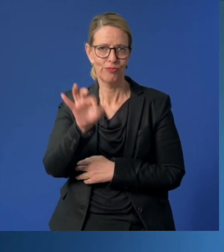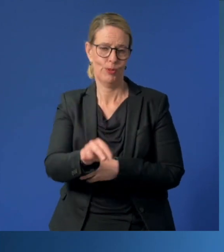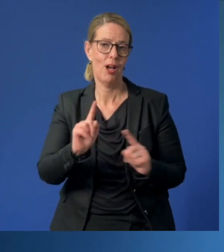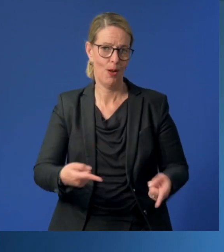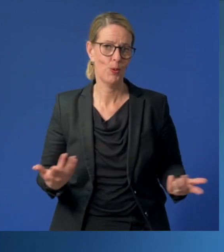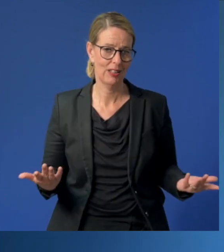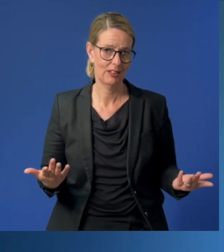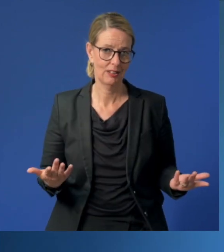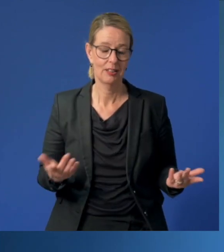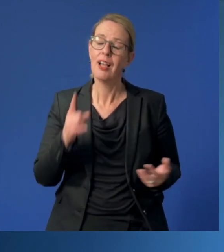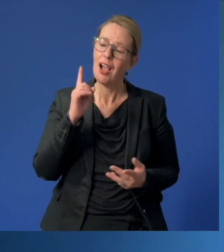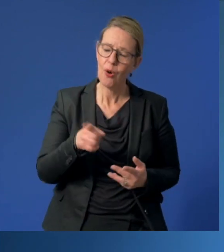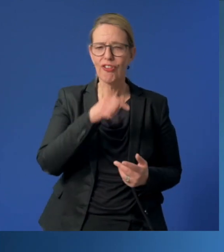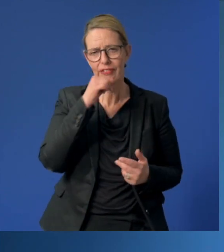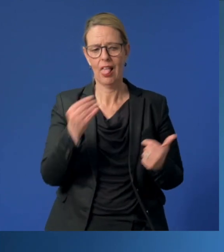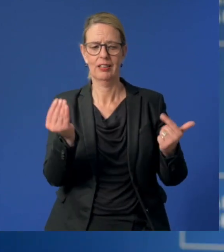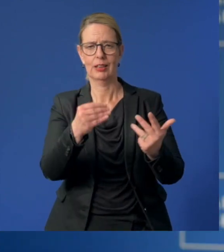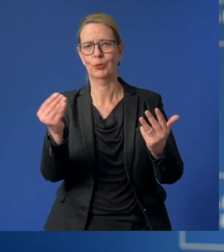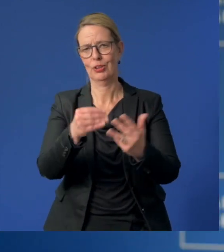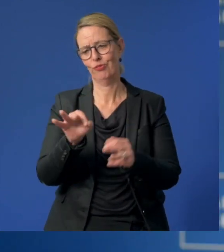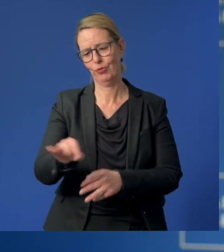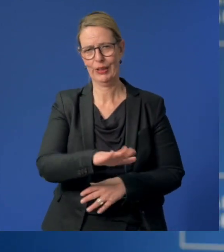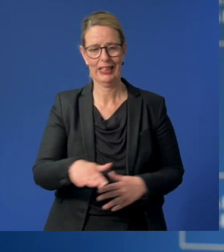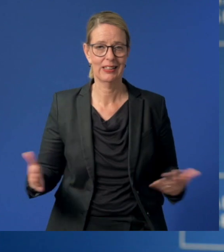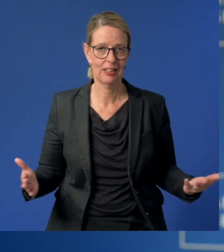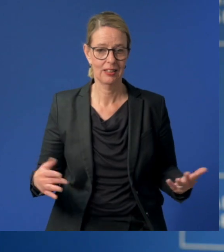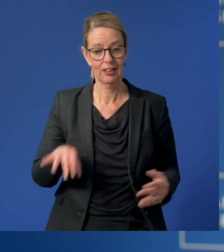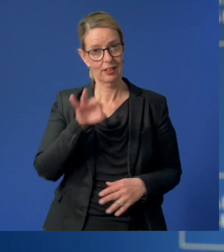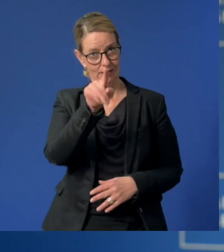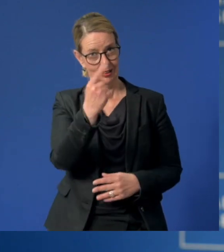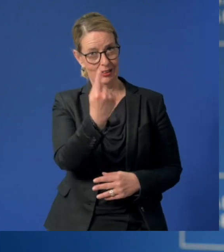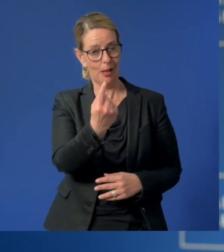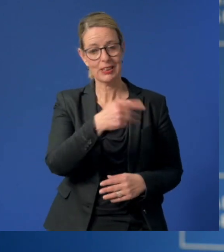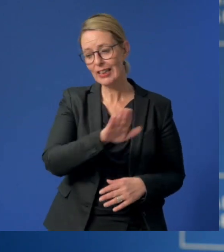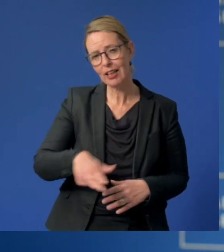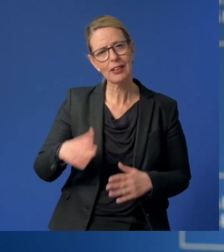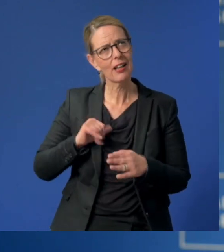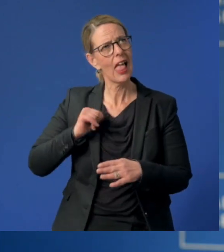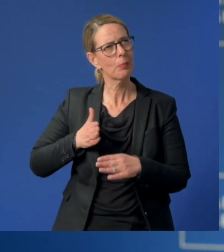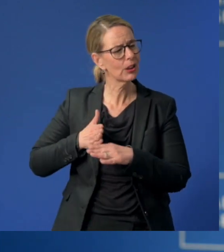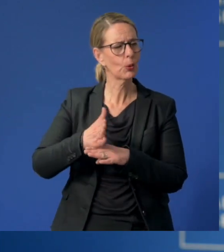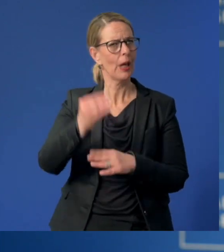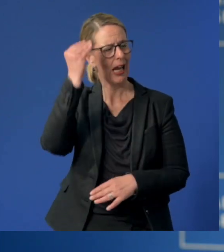Und wahrscheinlich auch vieles mehr. Sie bleiben unsern Kindern ein Leben lang in guter Erinnerung